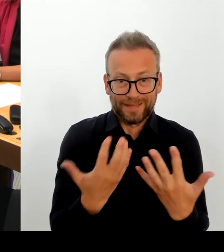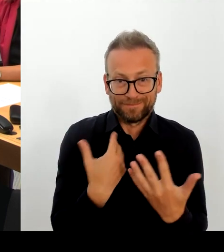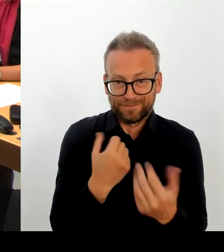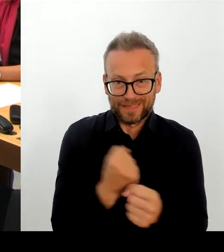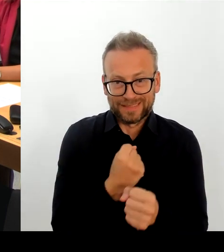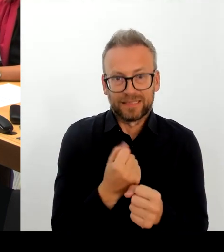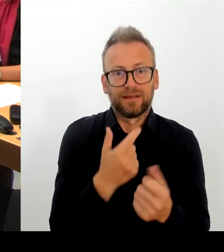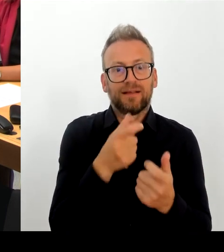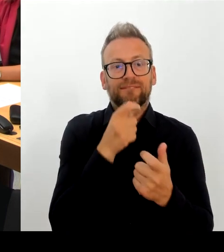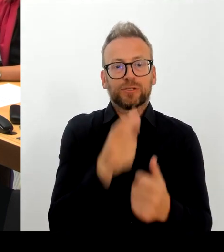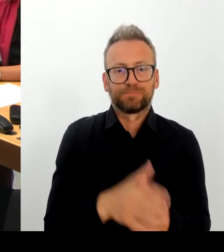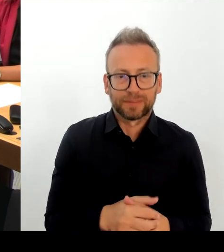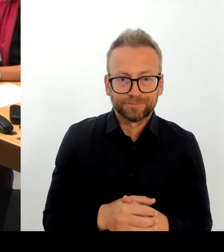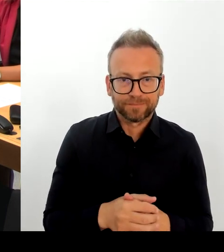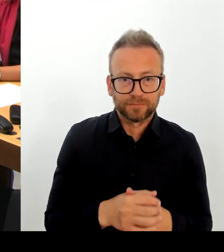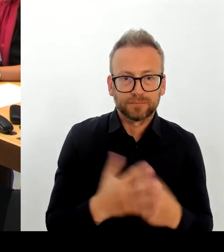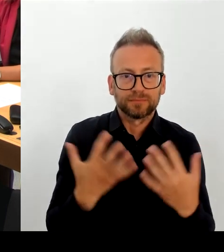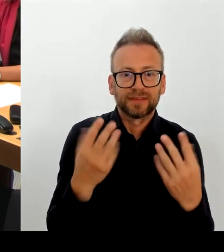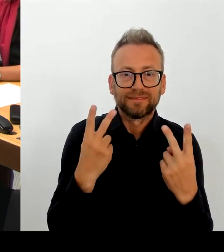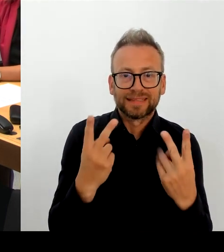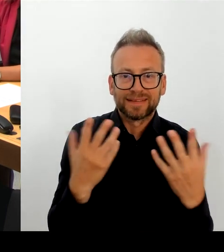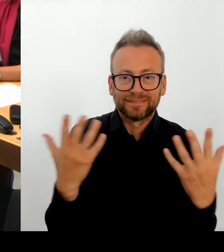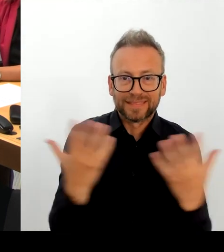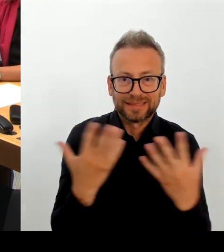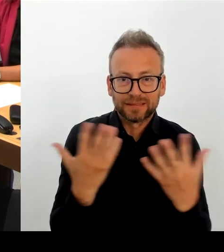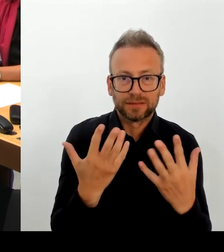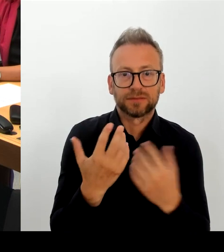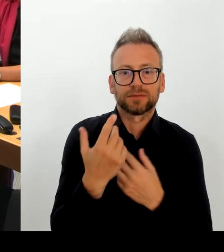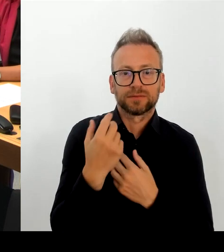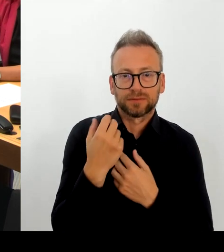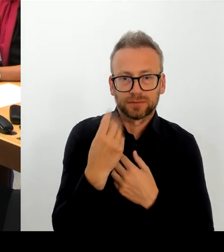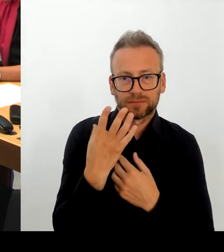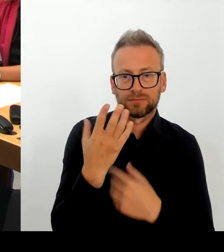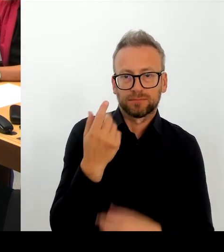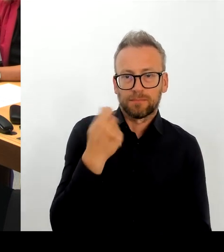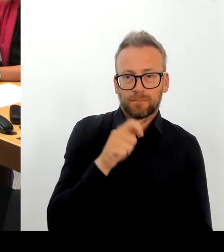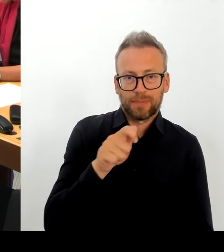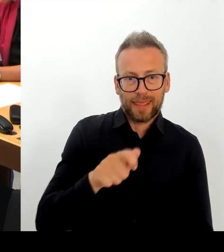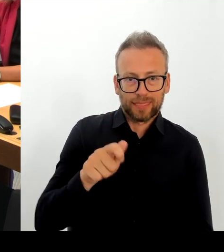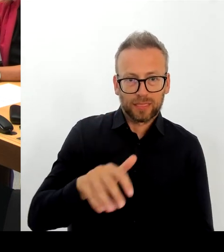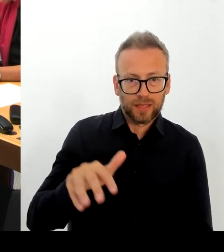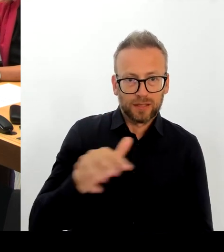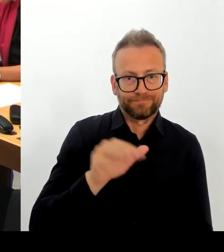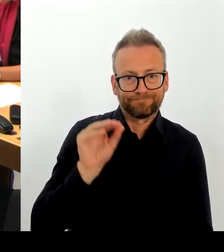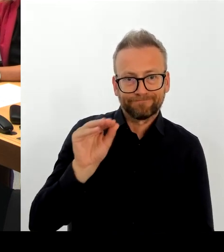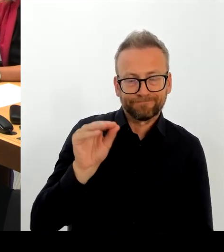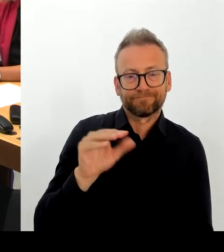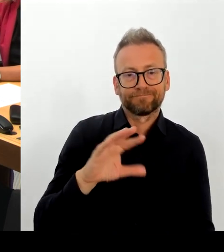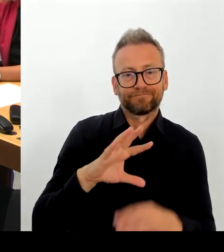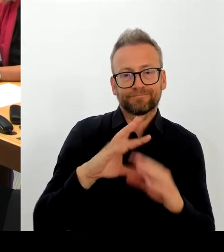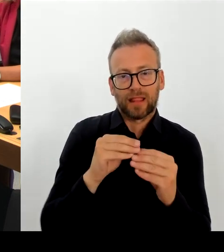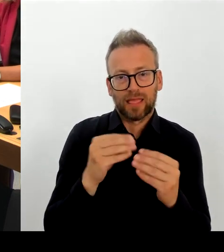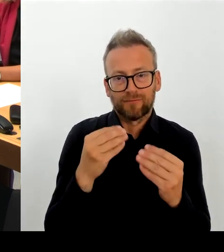Es ist ein technischer Fehler. Der ist ärgerlich, es sind Daten abgeflossen. Ja, wir sind dabei zu prüfen, welche